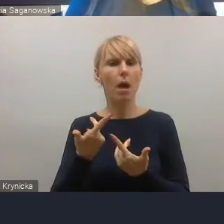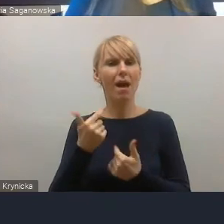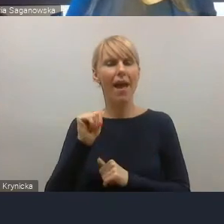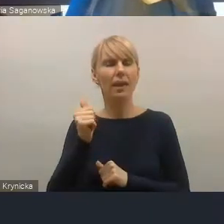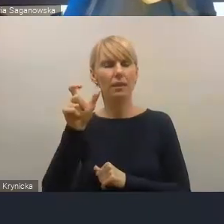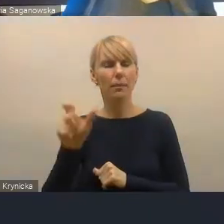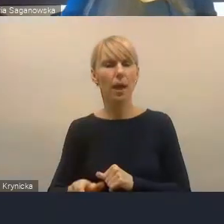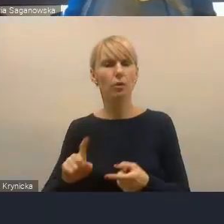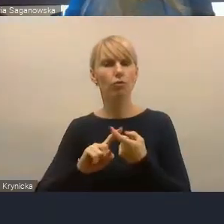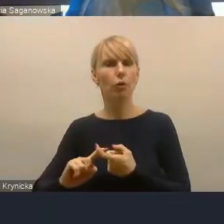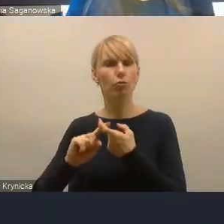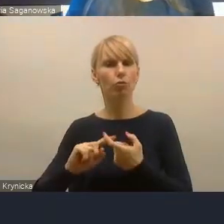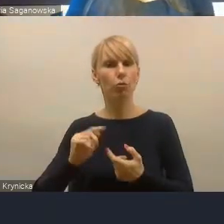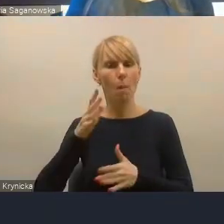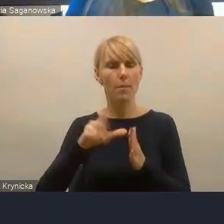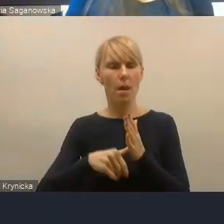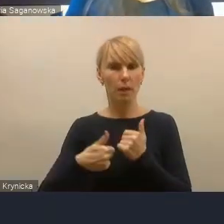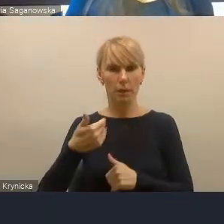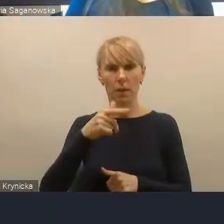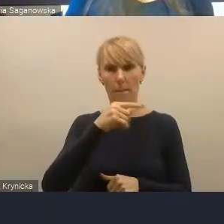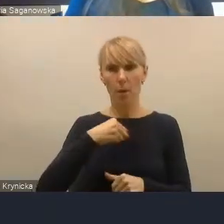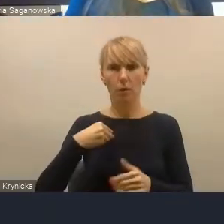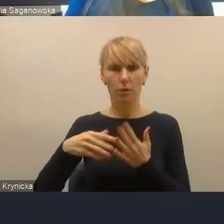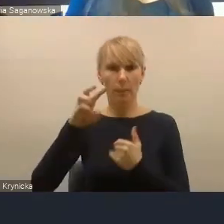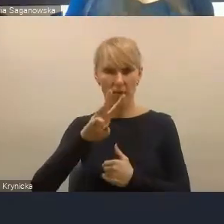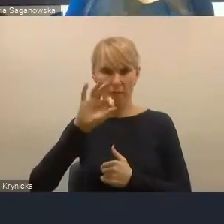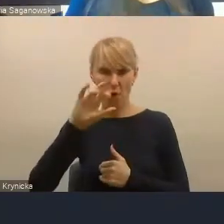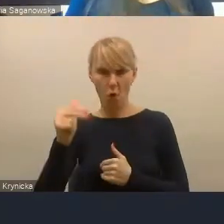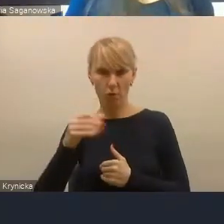który pokazał miejskie obszary funkcjonalne województwa małopolskiego.